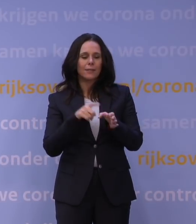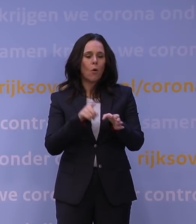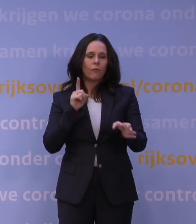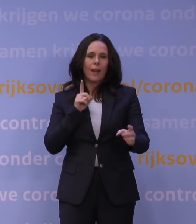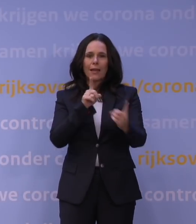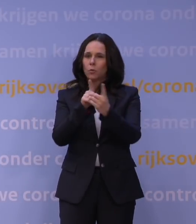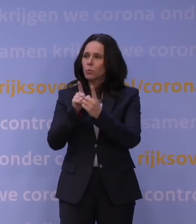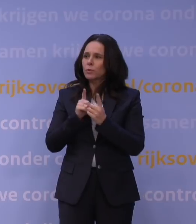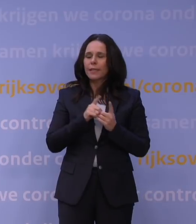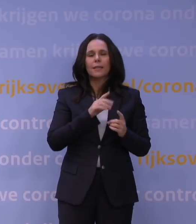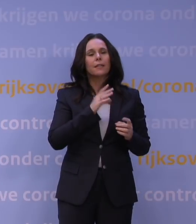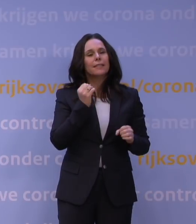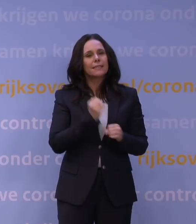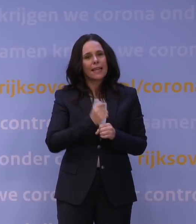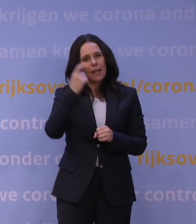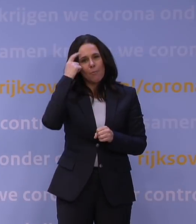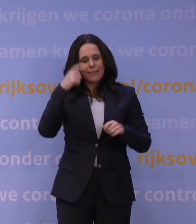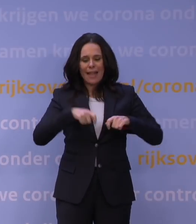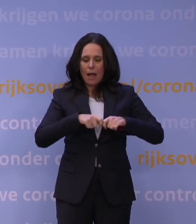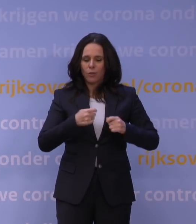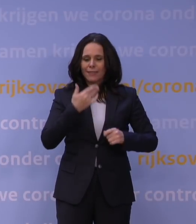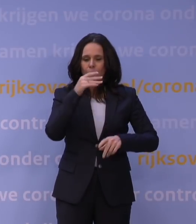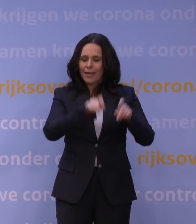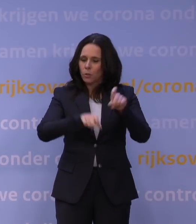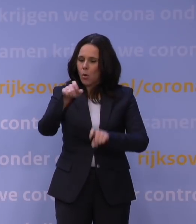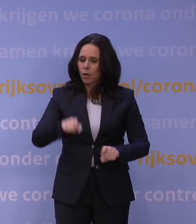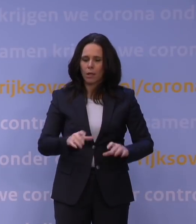zeker ook voor mentaal kwetsbare jongeren en sport- en spelactiviteiten.